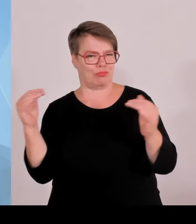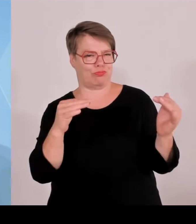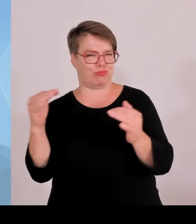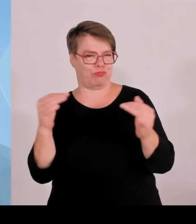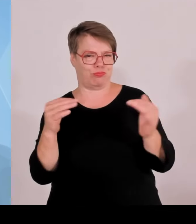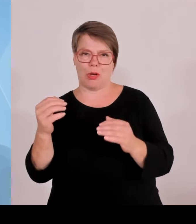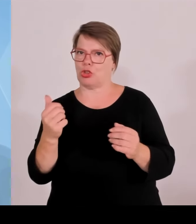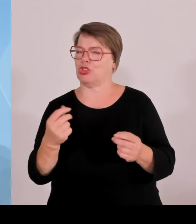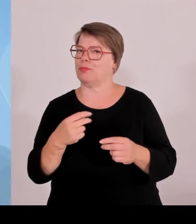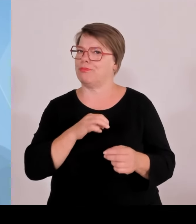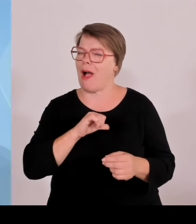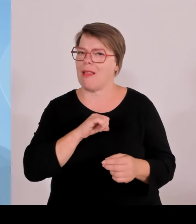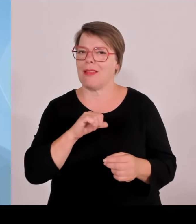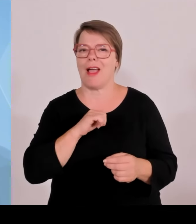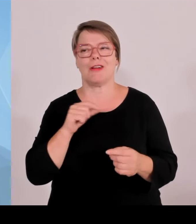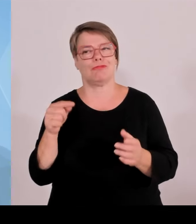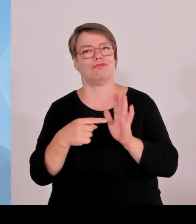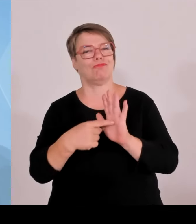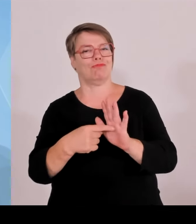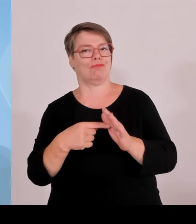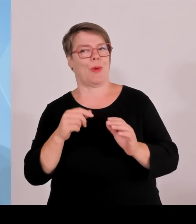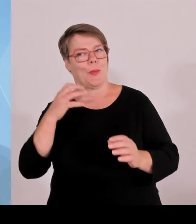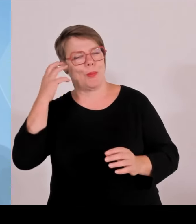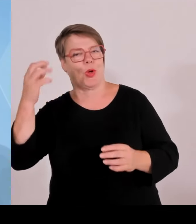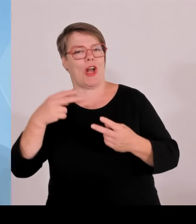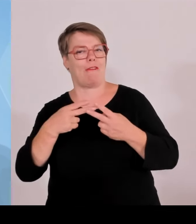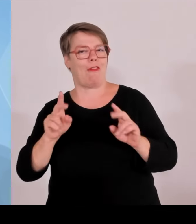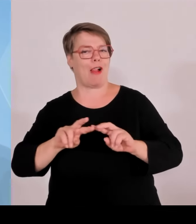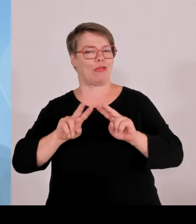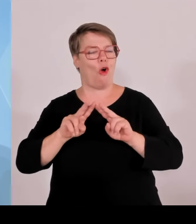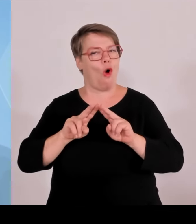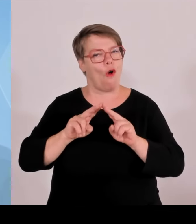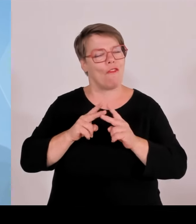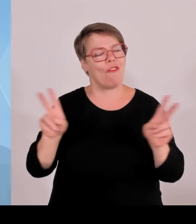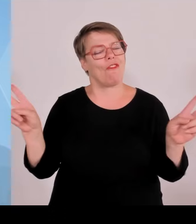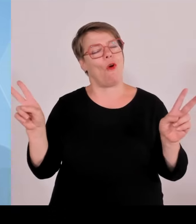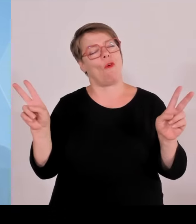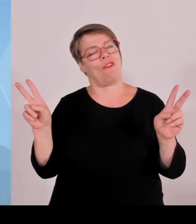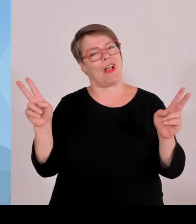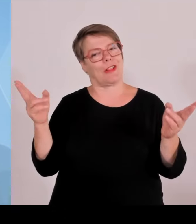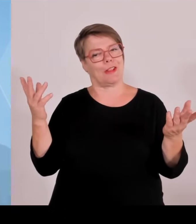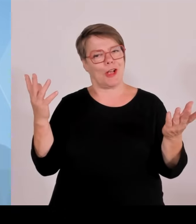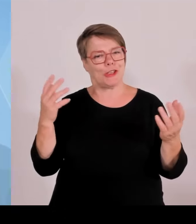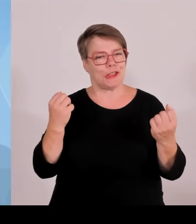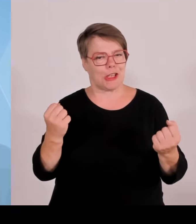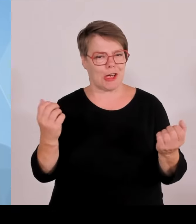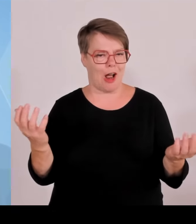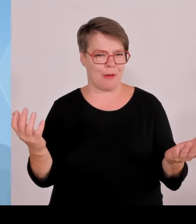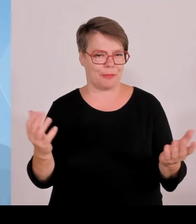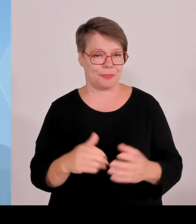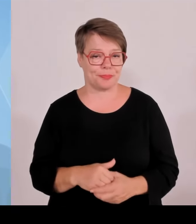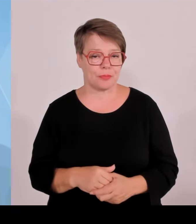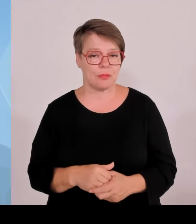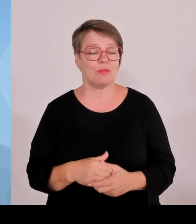Staatsregierung und der Innenminister Joachim Herrmann hat heute entsprechend berichtet im Kabinett, also auch als Staatsregierung allen